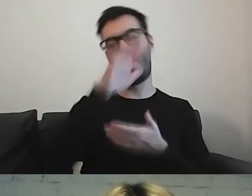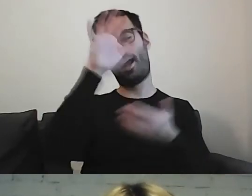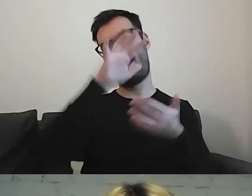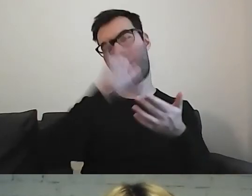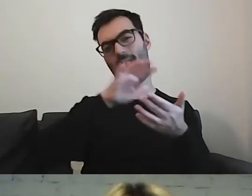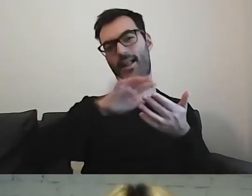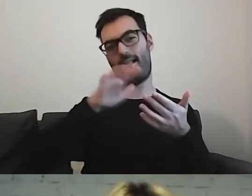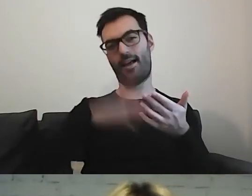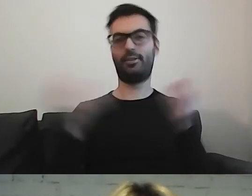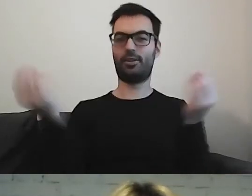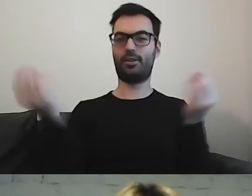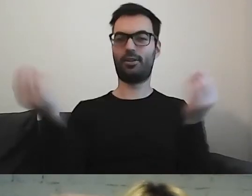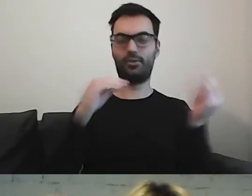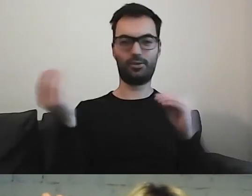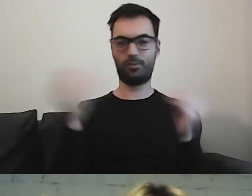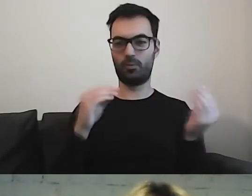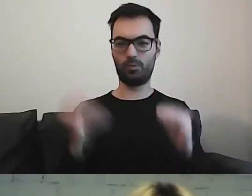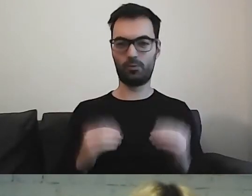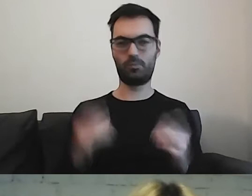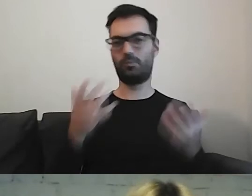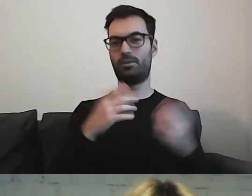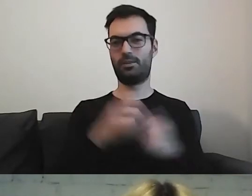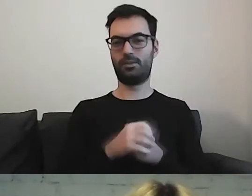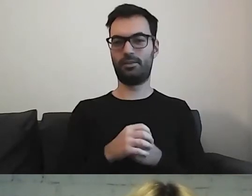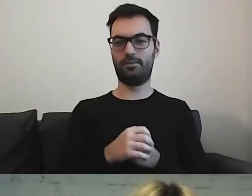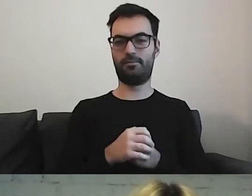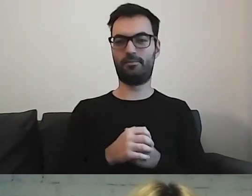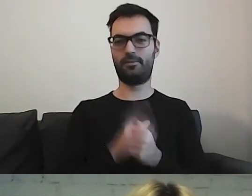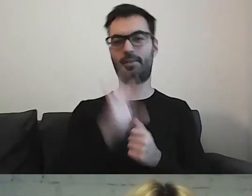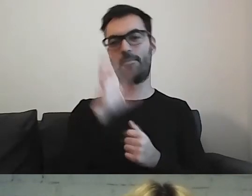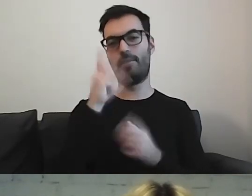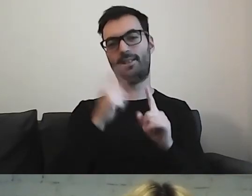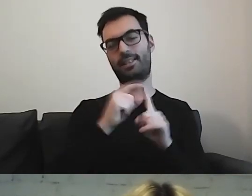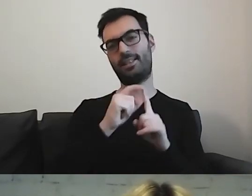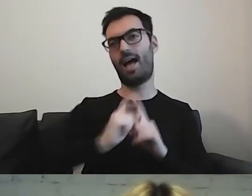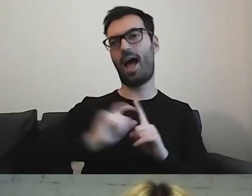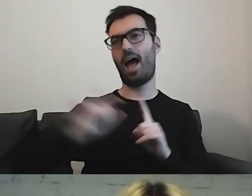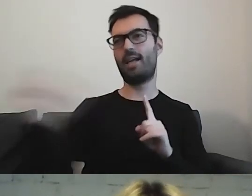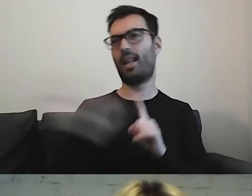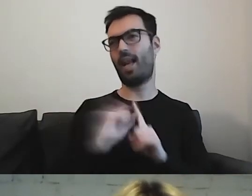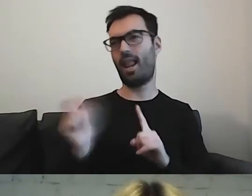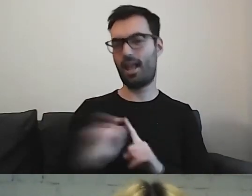Dodawać piękne opisujące zdania. MAŁGORZATA: To ja.